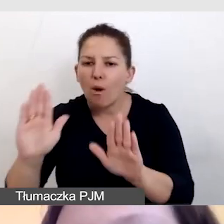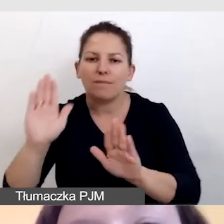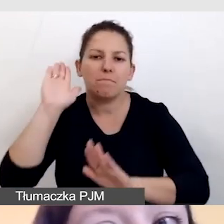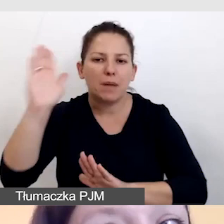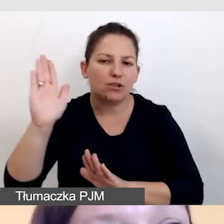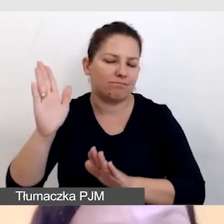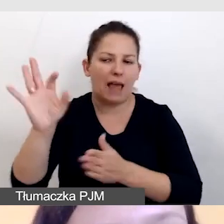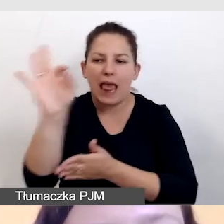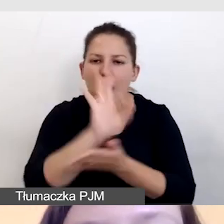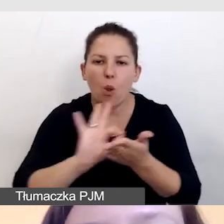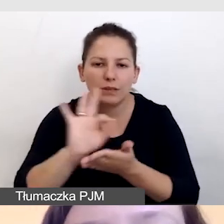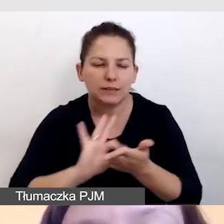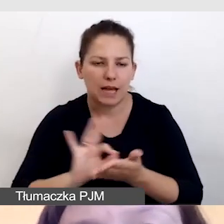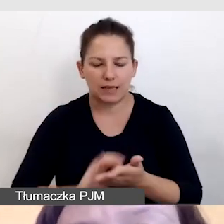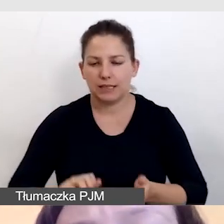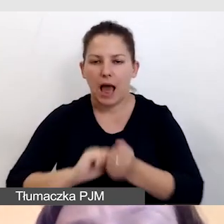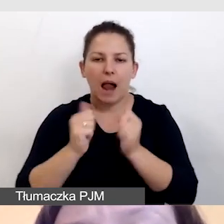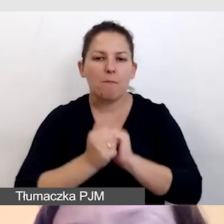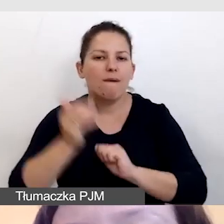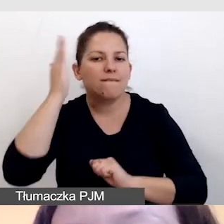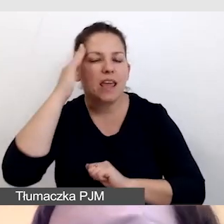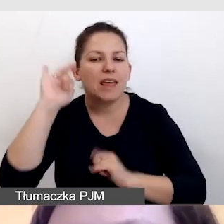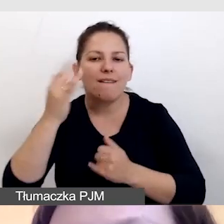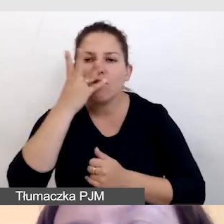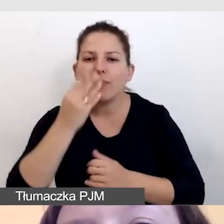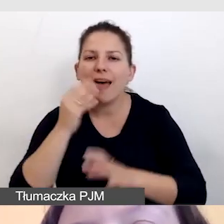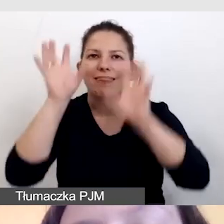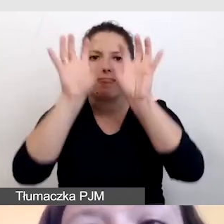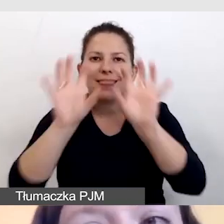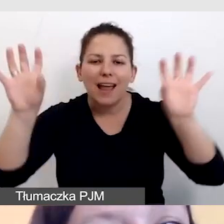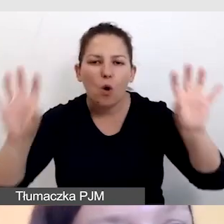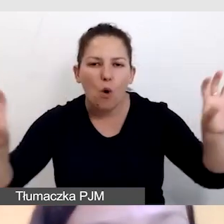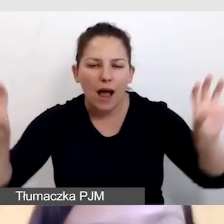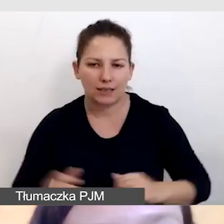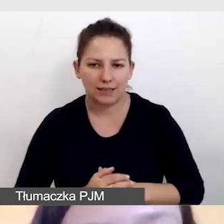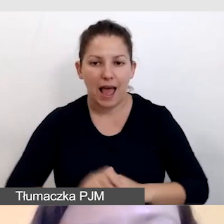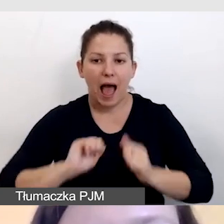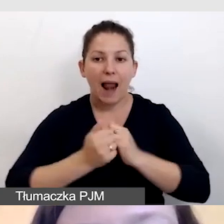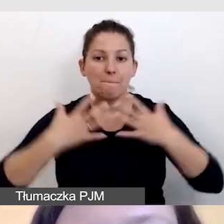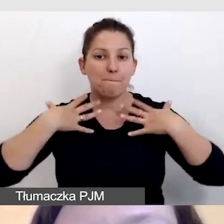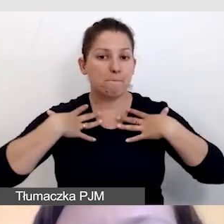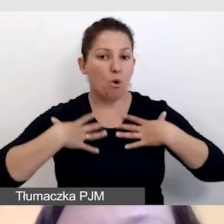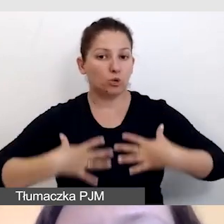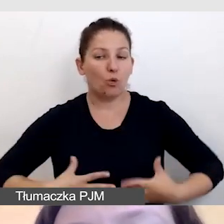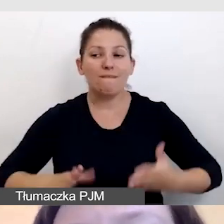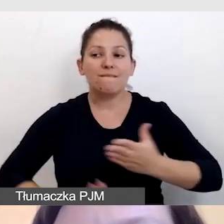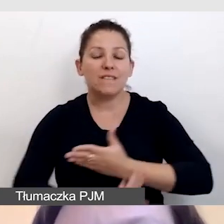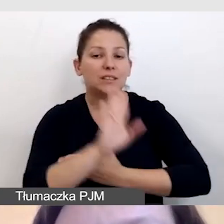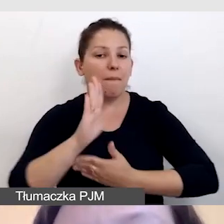albo wiemy, jak będzie wyglądała dekoracja czy w jakich strojach będą występować artyści,